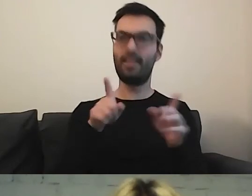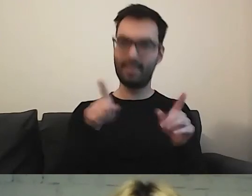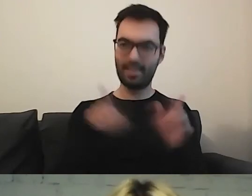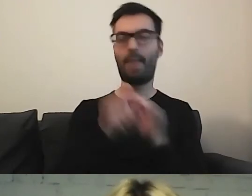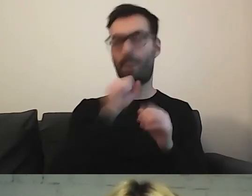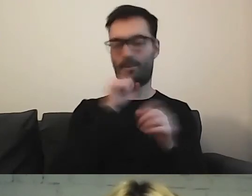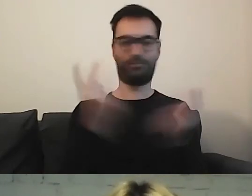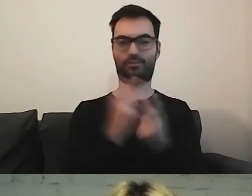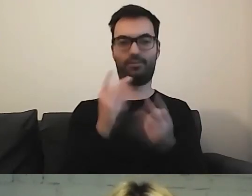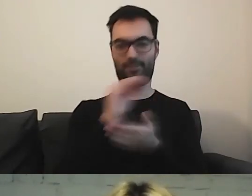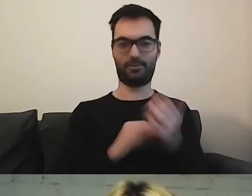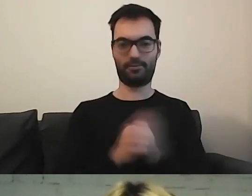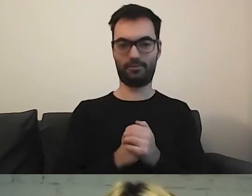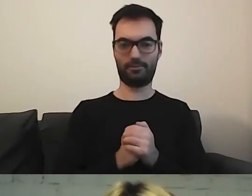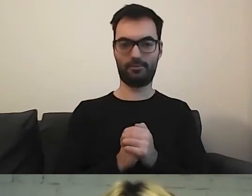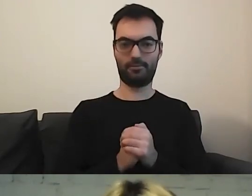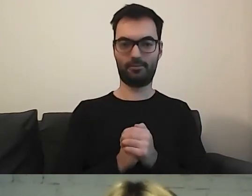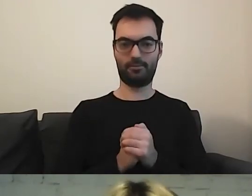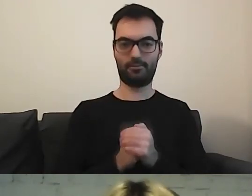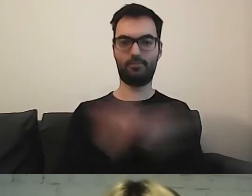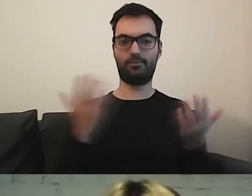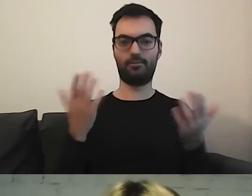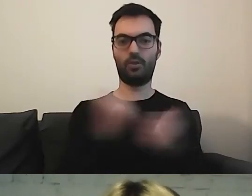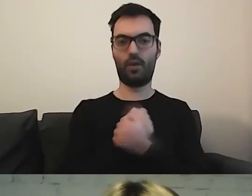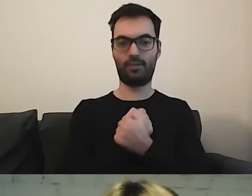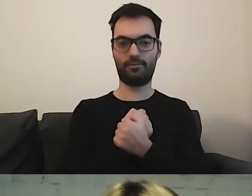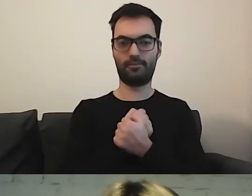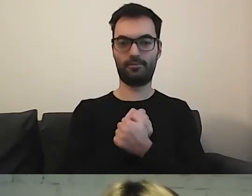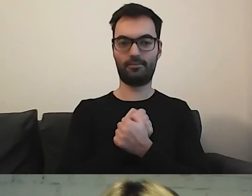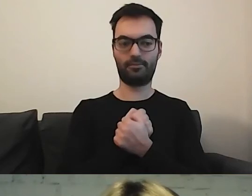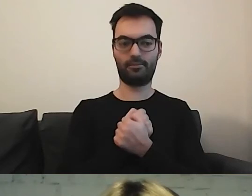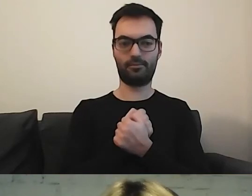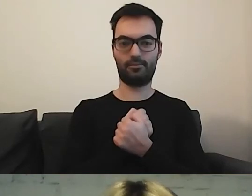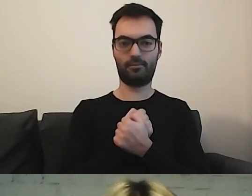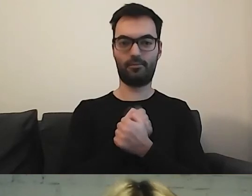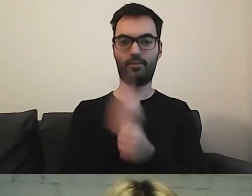Dokładnie tak. Kochani, mamy 4 minuty.